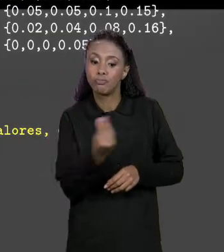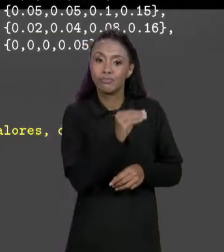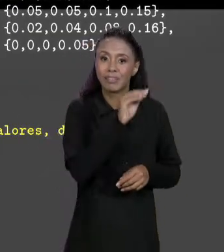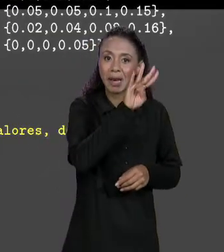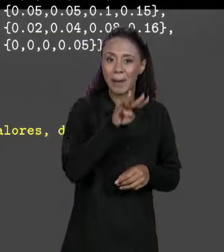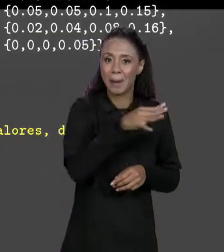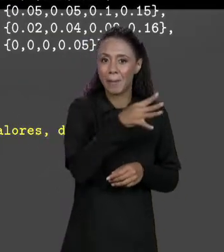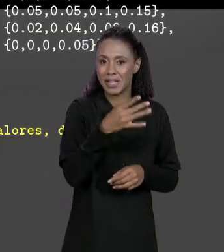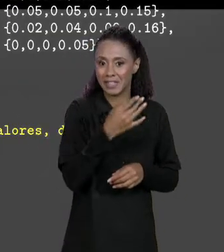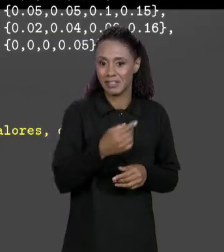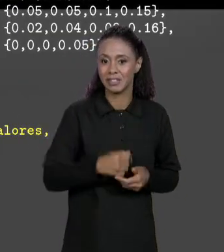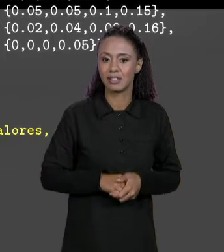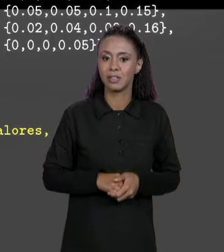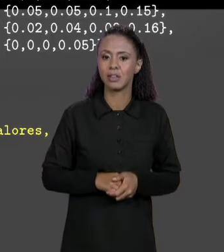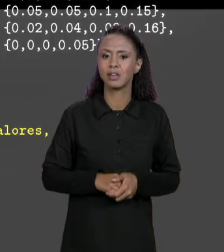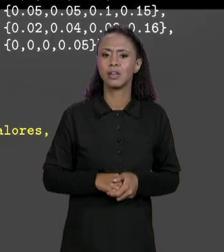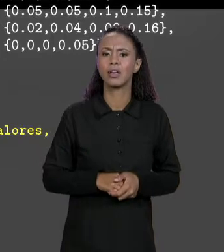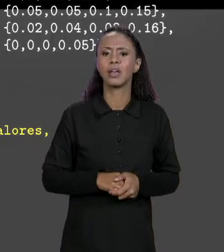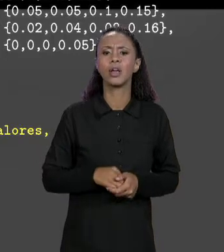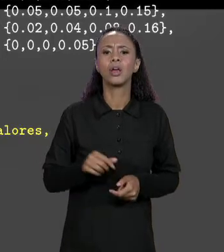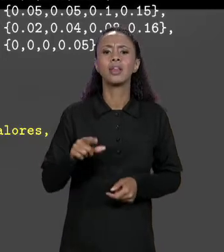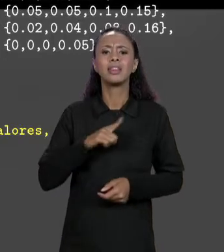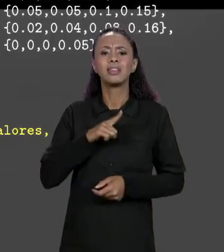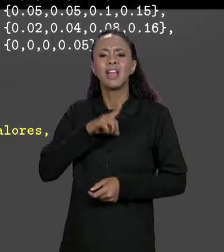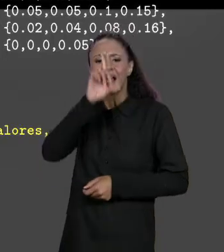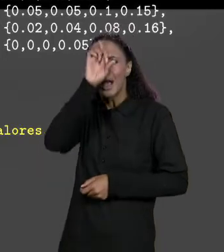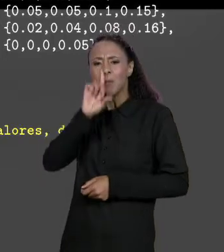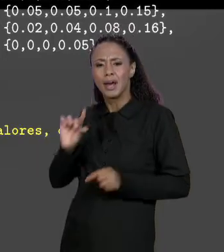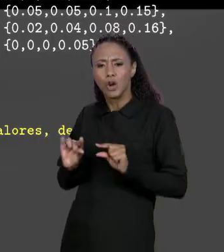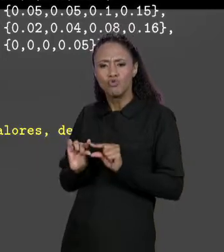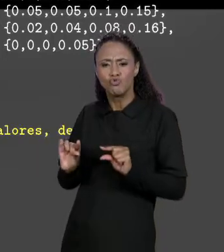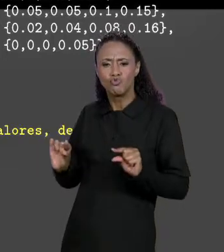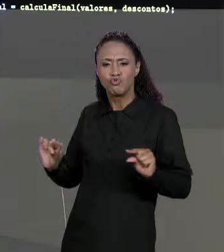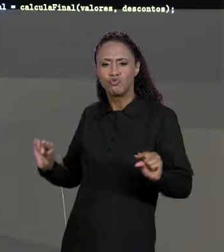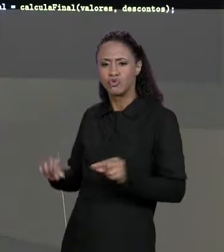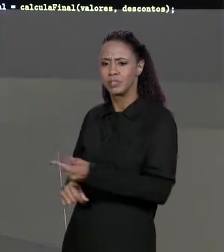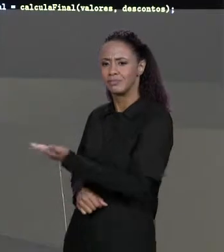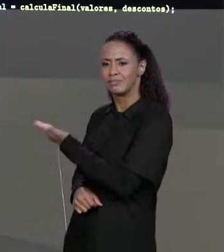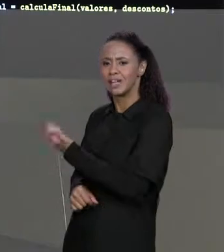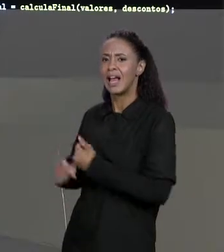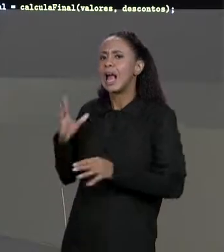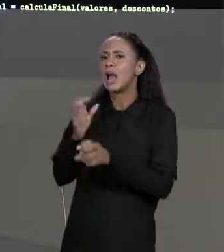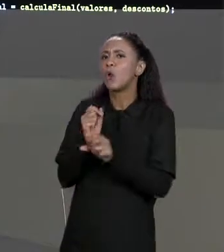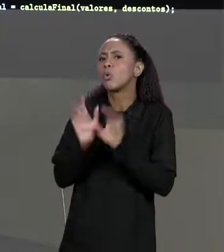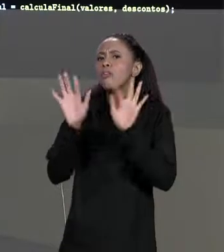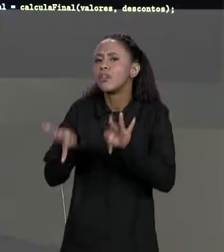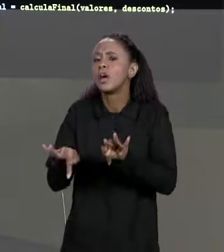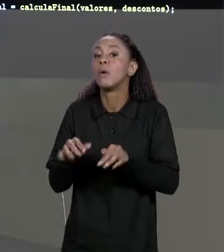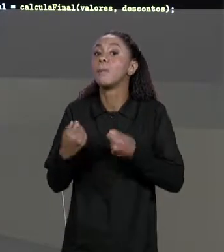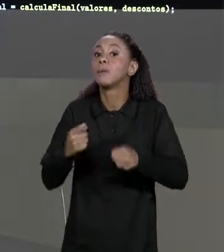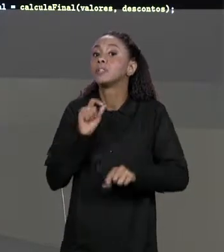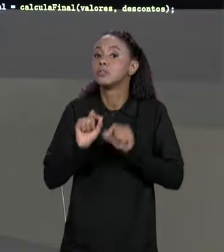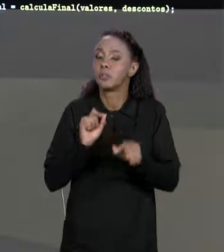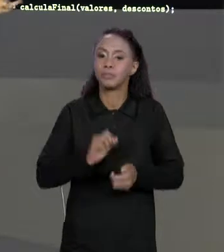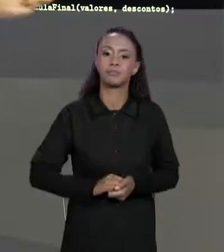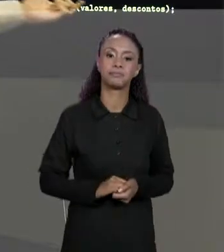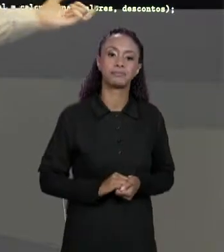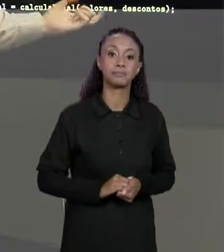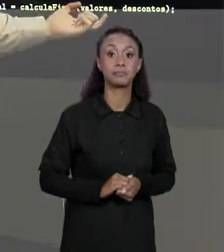SE CHAMA "CALCULA FINAL", ELE RECEBE DOIS PARÂMETROS, QUAIS SÃO ESSES PARÂMETROS? JUSTAMENTE OS VALORES DA NOSSA